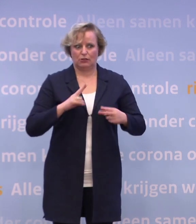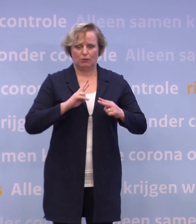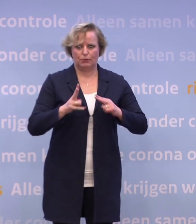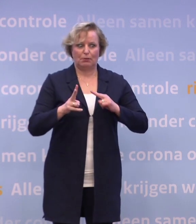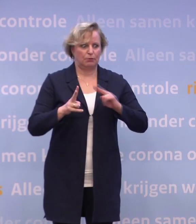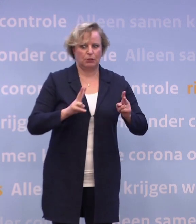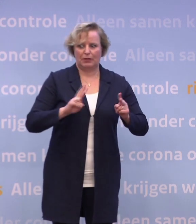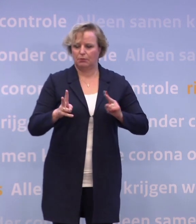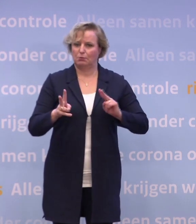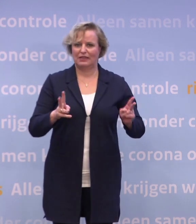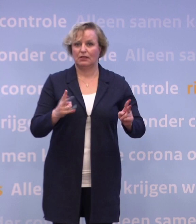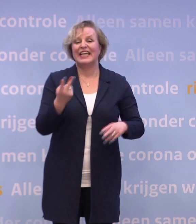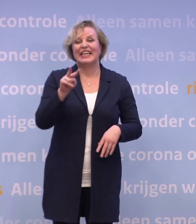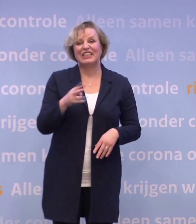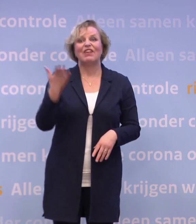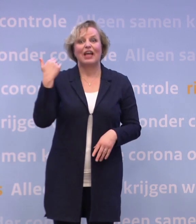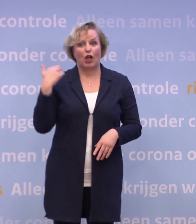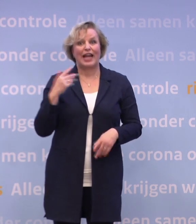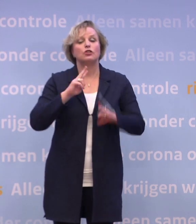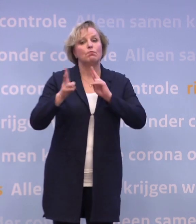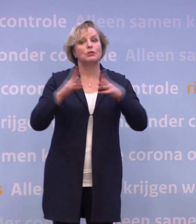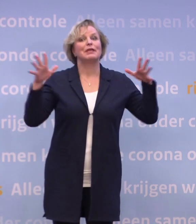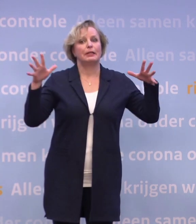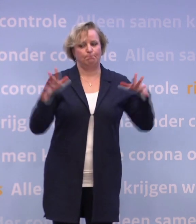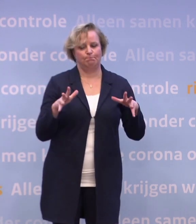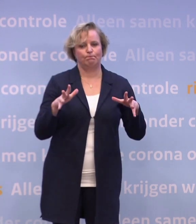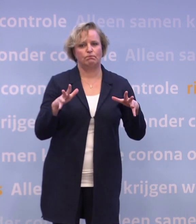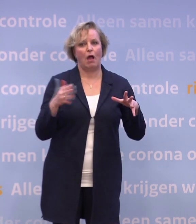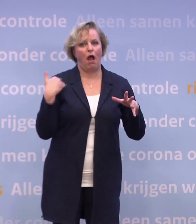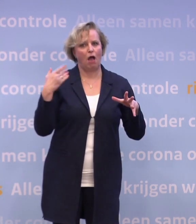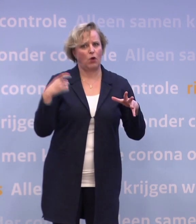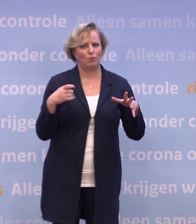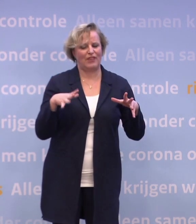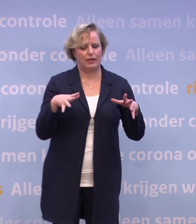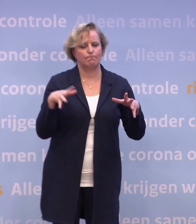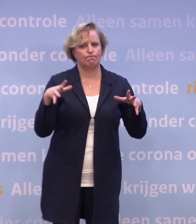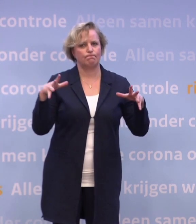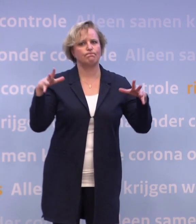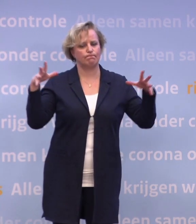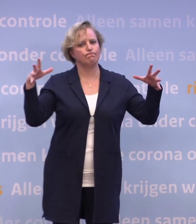Twee weken geleden daalde het aantal besmettingen nog. De afgelopen week zien we dat het aantal positieve testuitslagen weer stijgt.